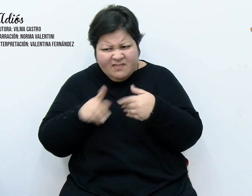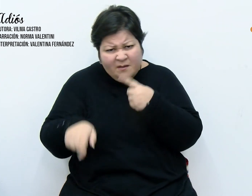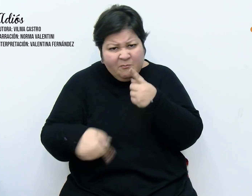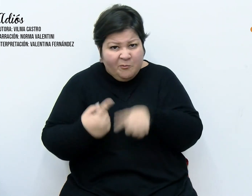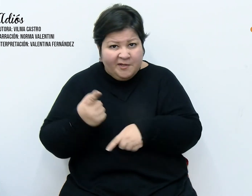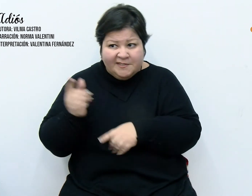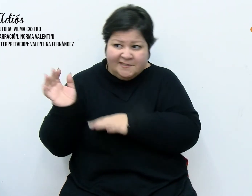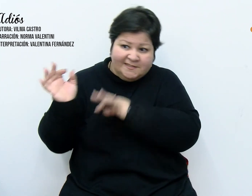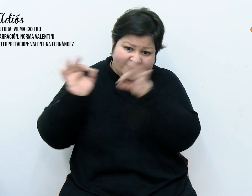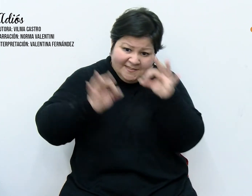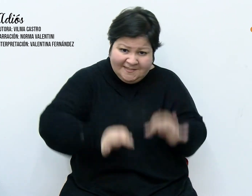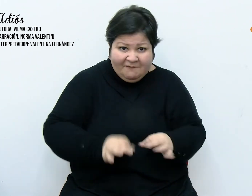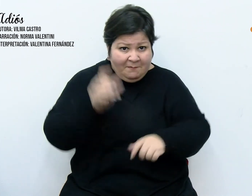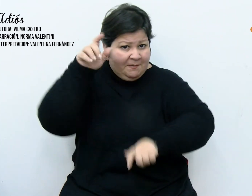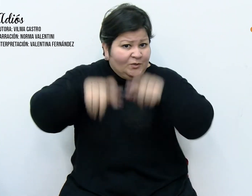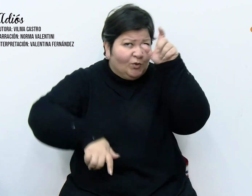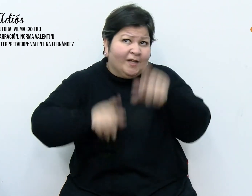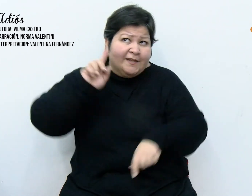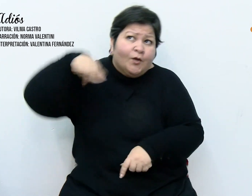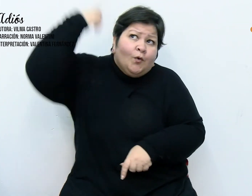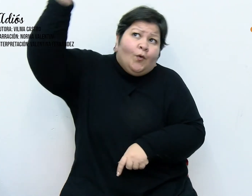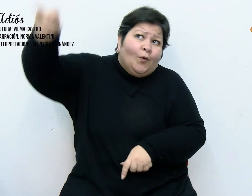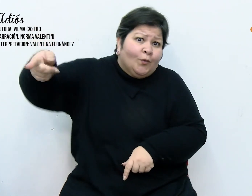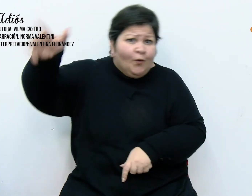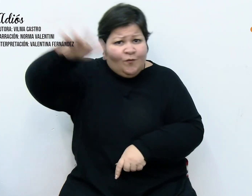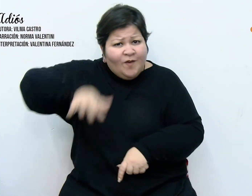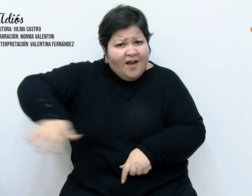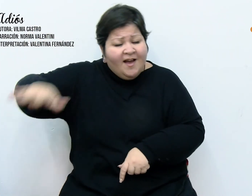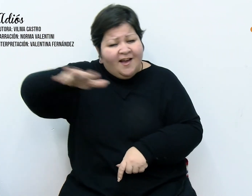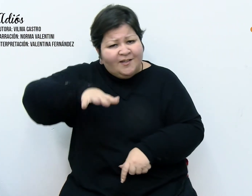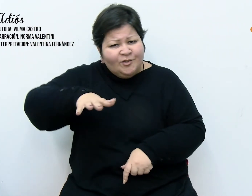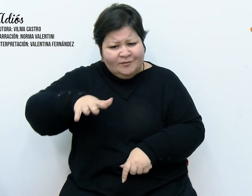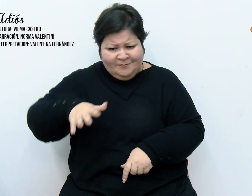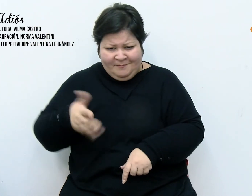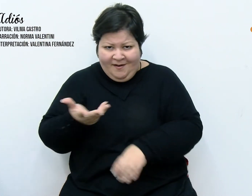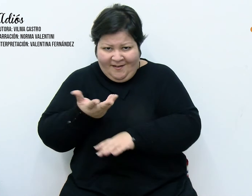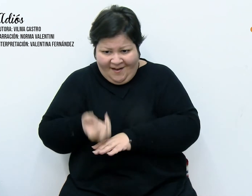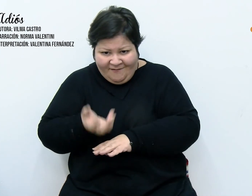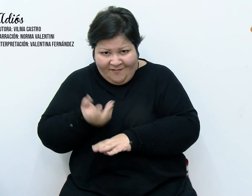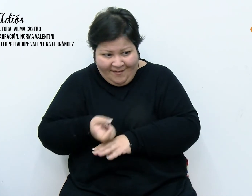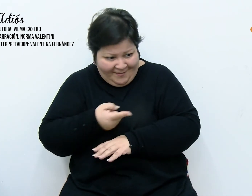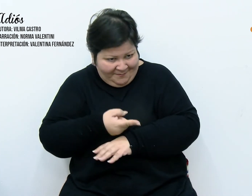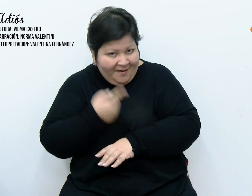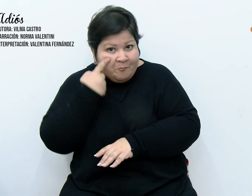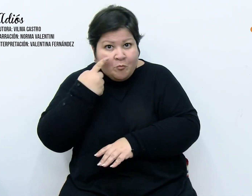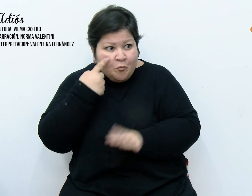otros barrios, portando consigo grabadoras para llevarse una prueba como registro de